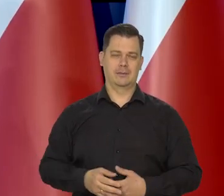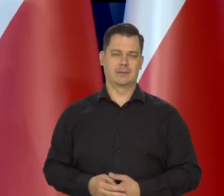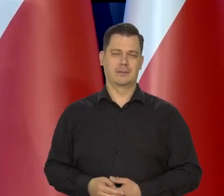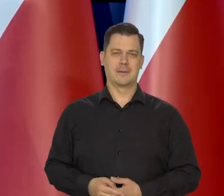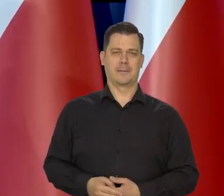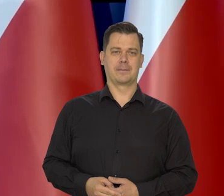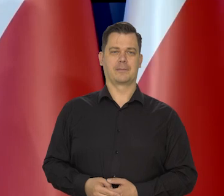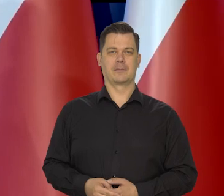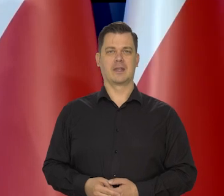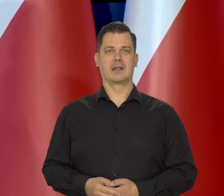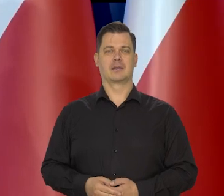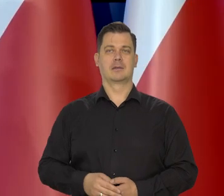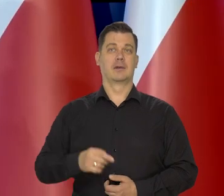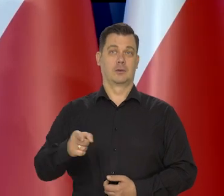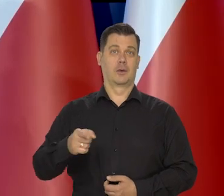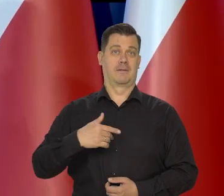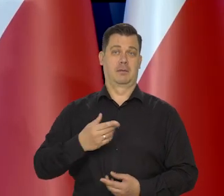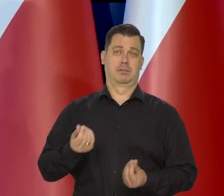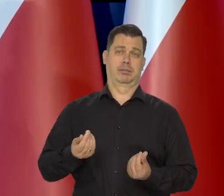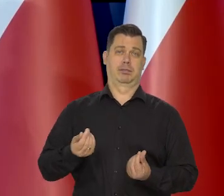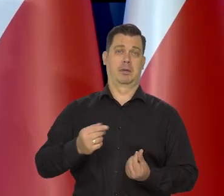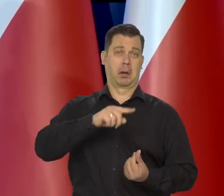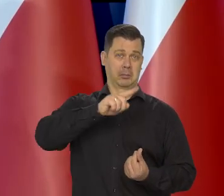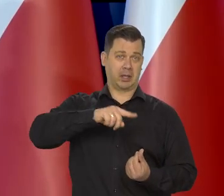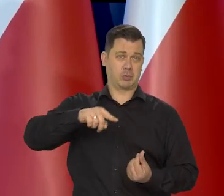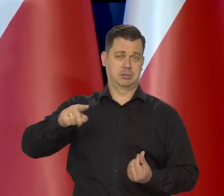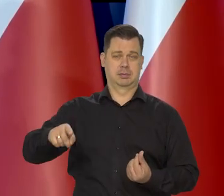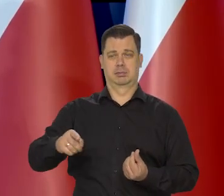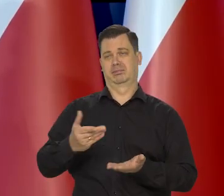Bo z naszego budżetu comiesięcznego